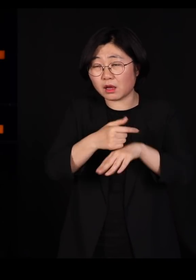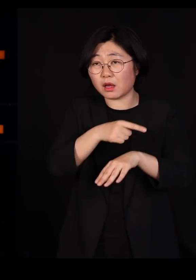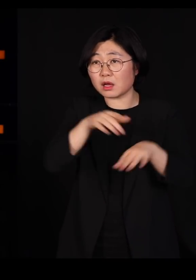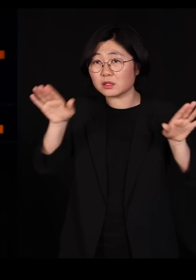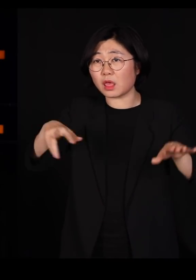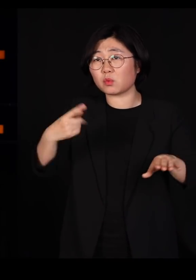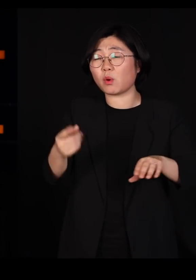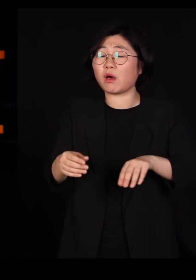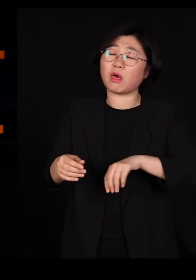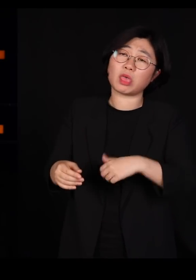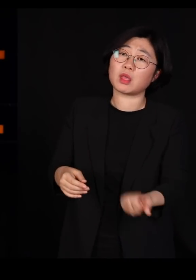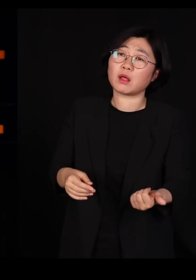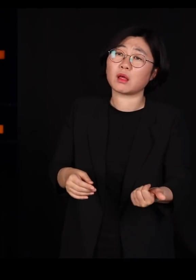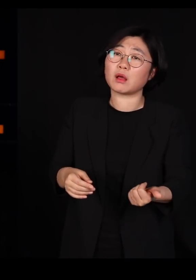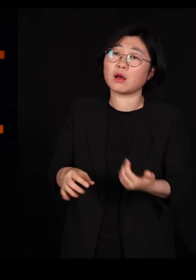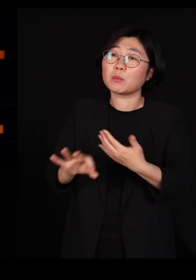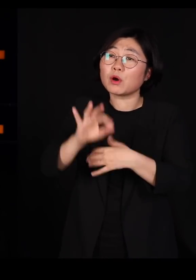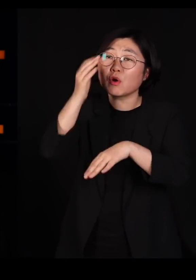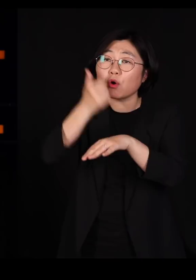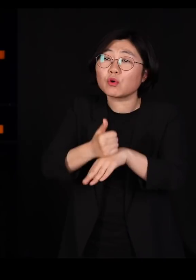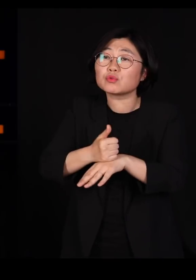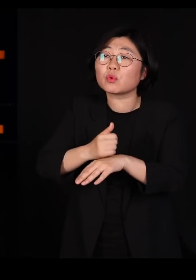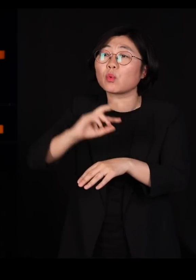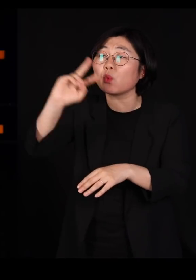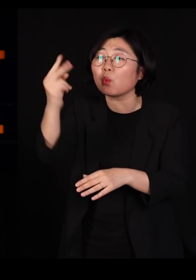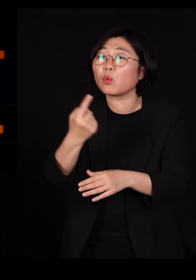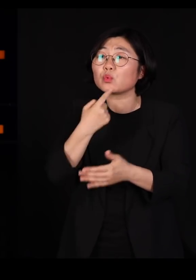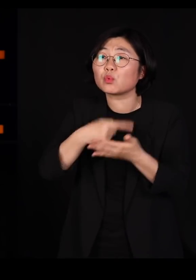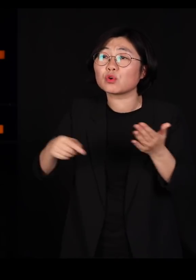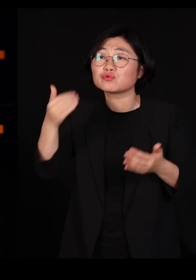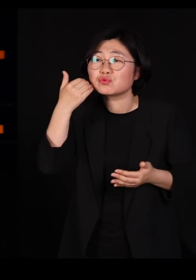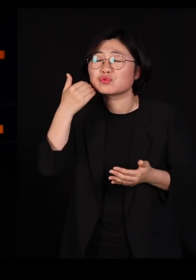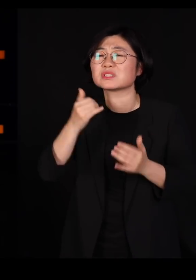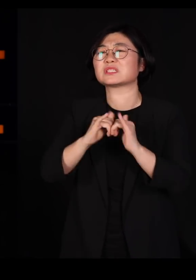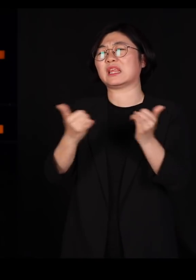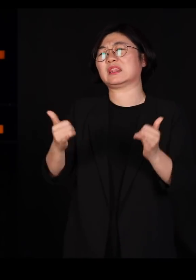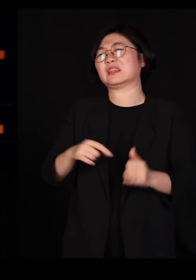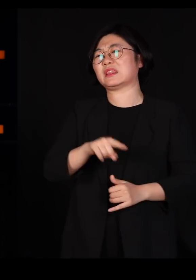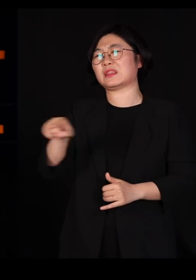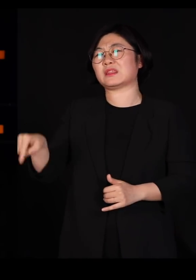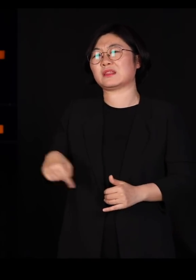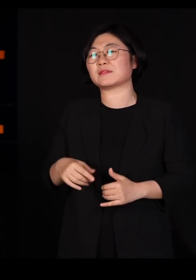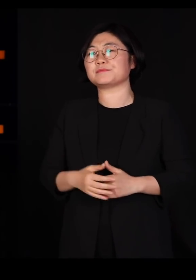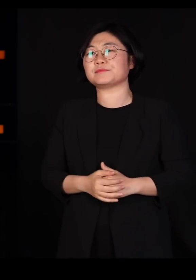우리 인간에게 고스란히 되돌아옵니다 우리가 저지른 일이